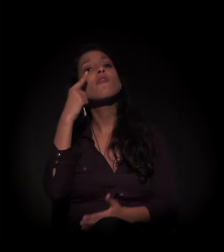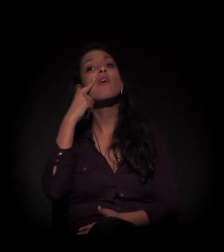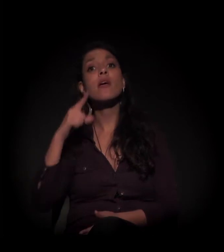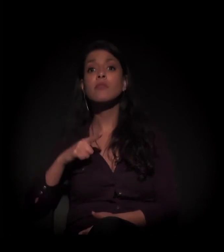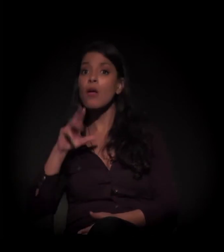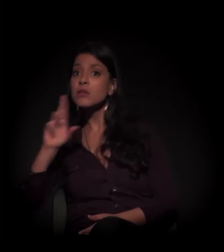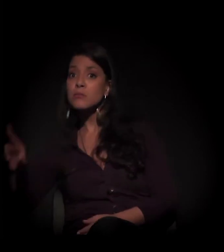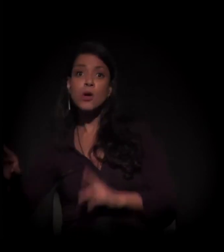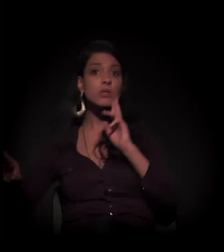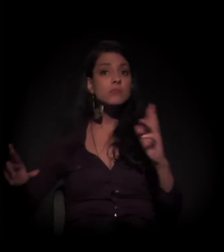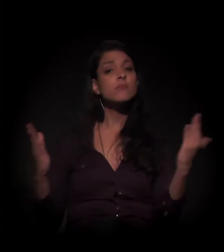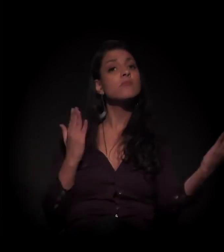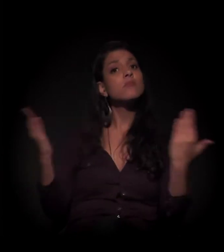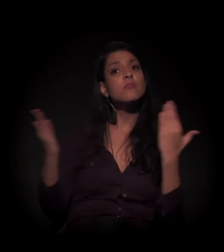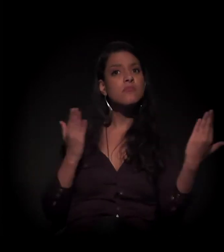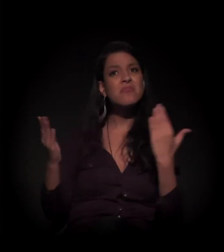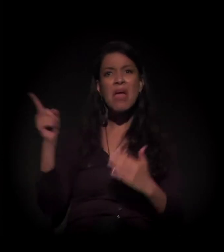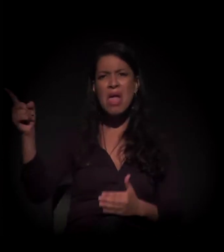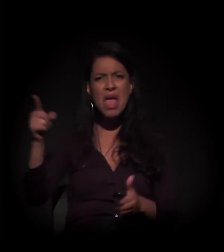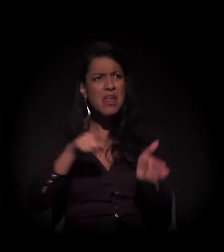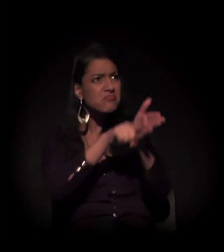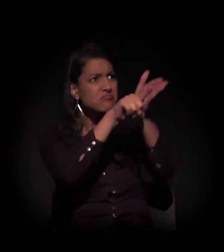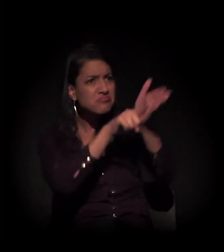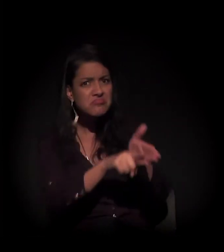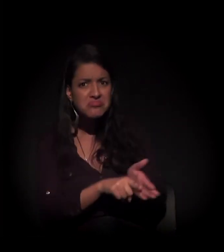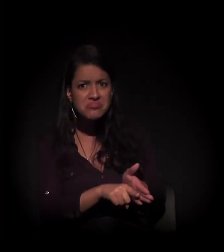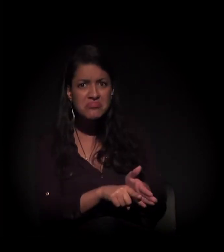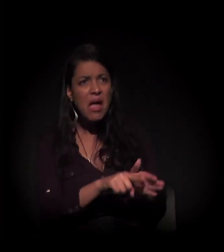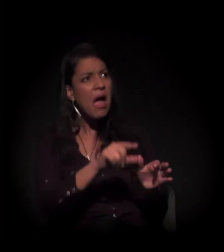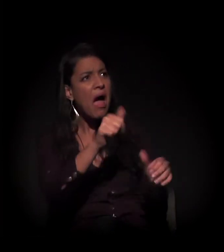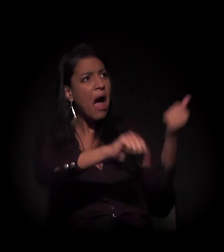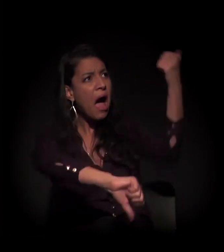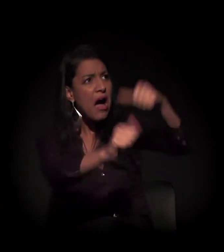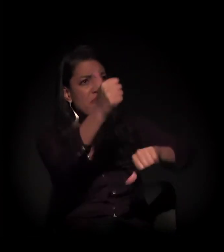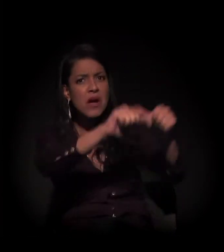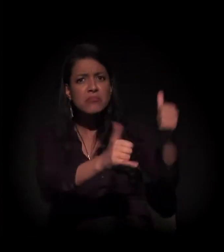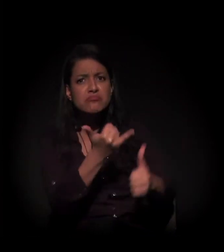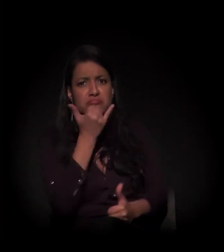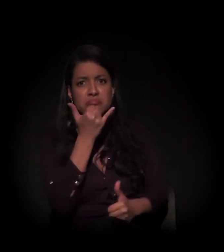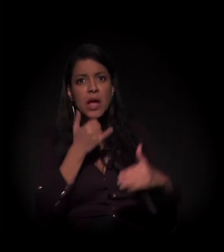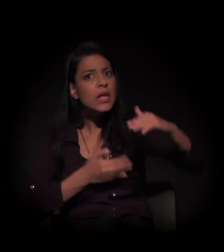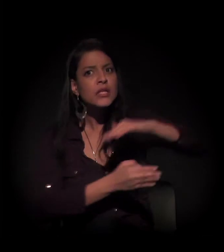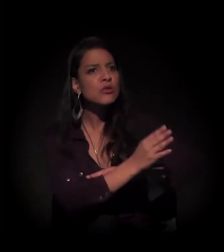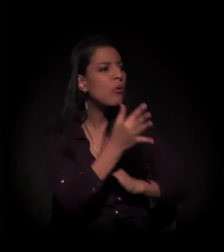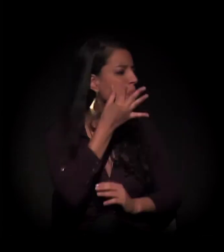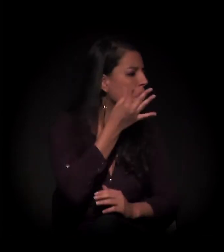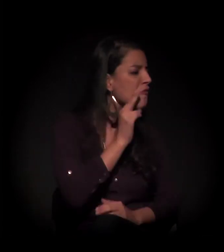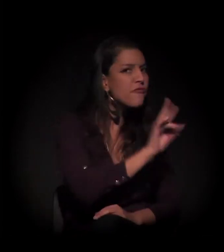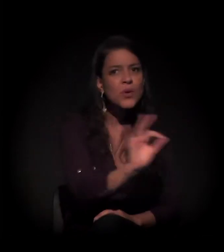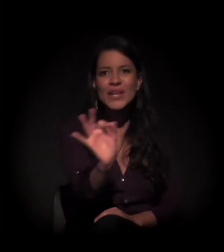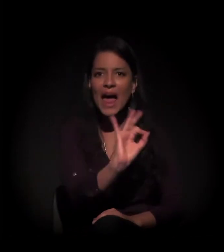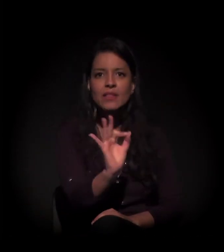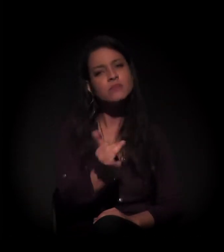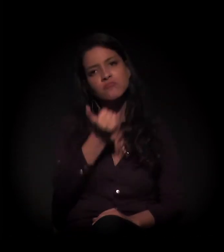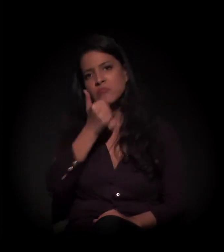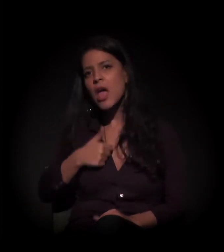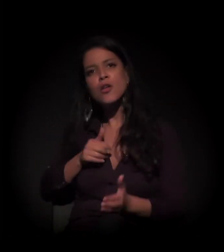esse perito que avaliou sem entrar no imóvel, e nós não queremos sair sem o direito nosso à moradia.